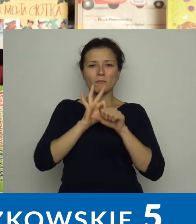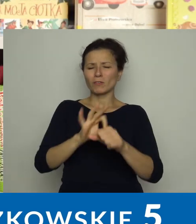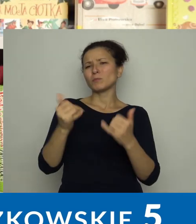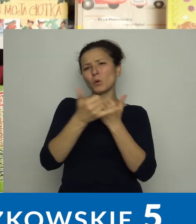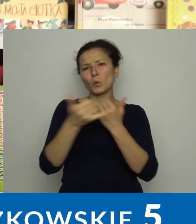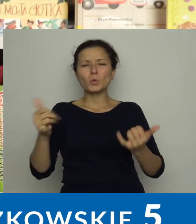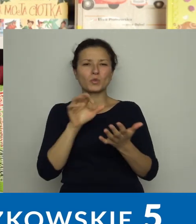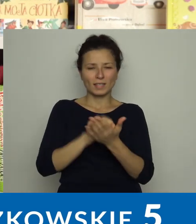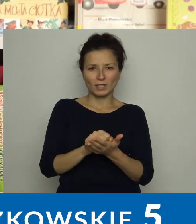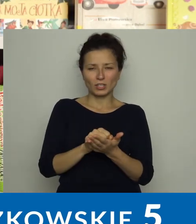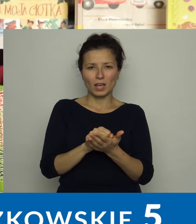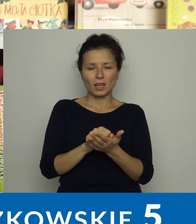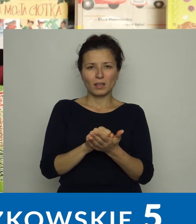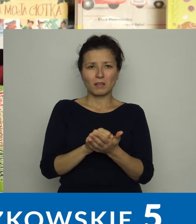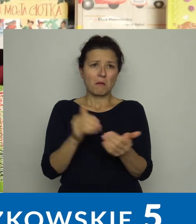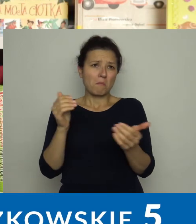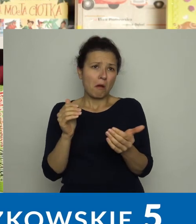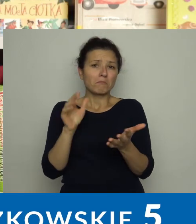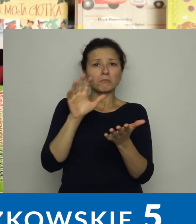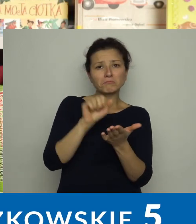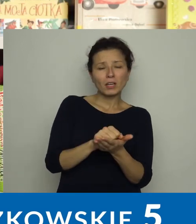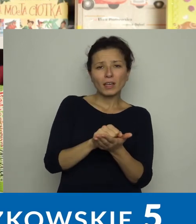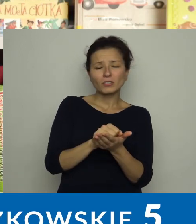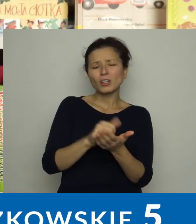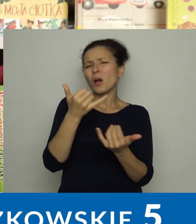prowadzimy szereg zajęć